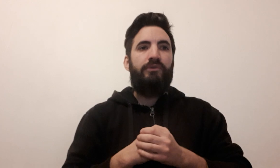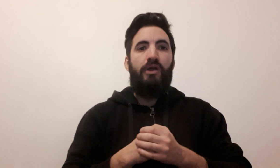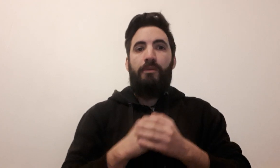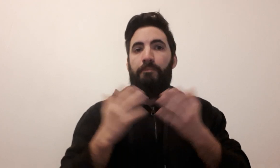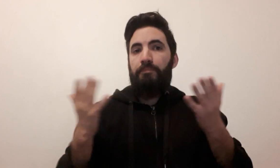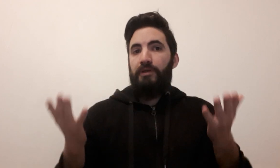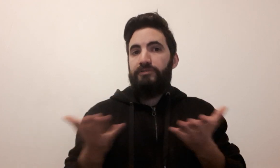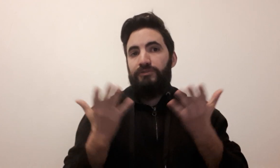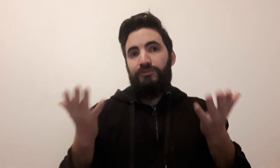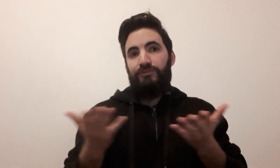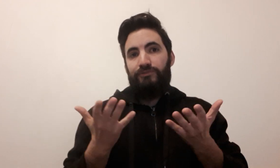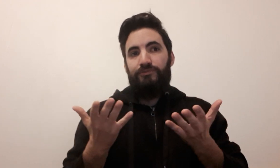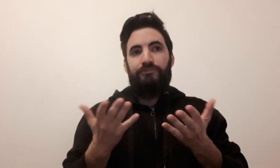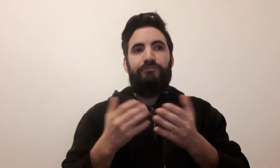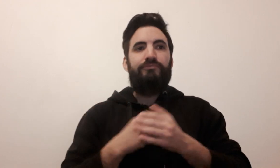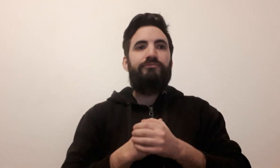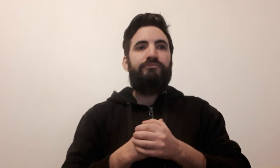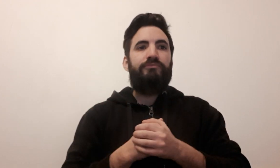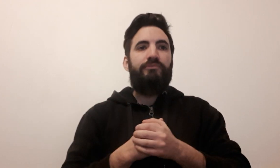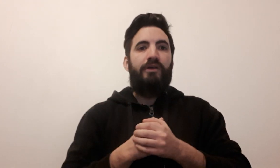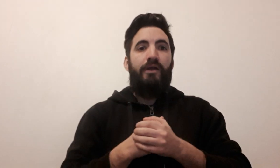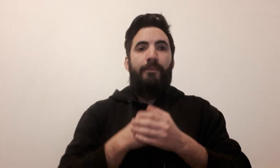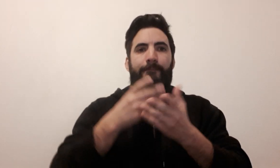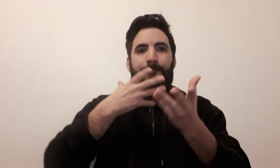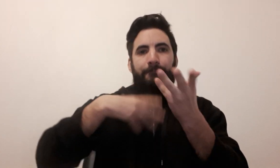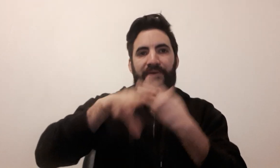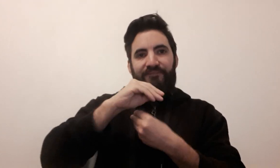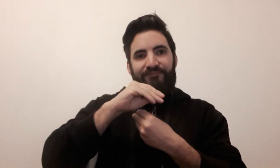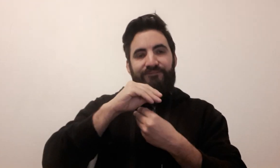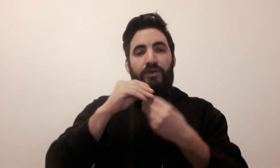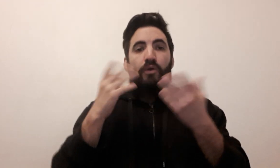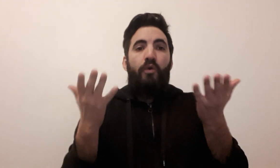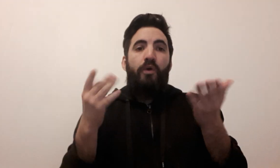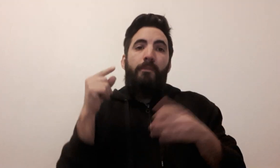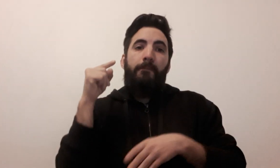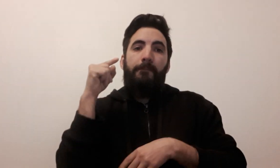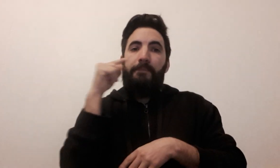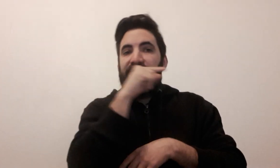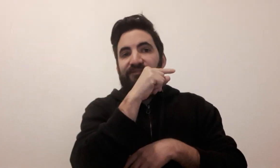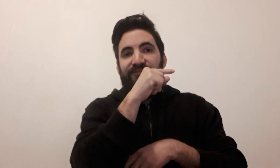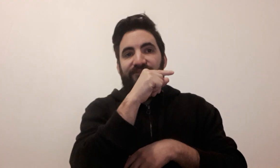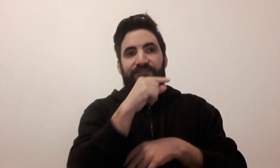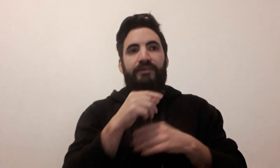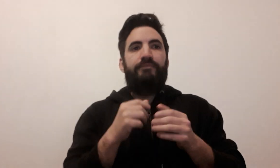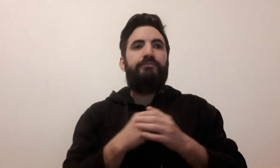ambiance bluff (2 signes possibles)